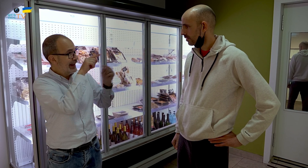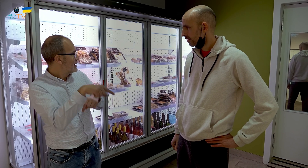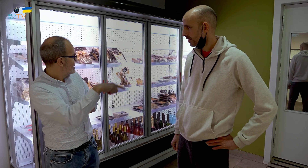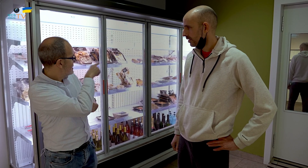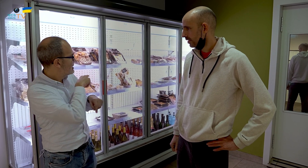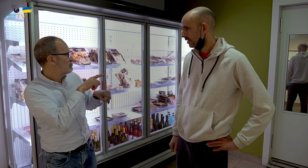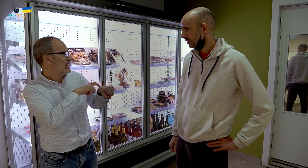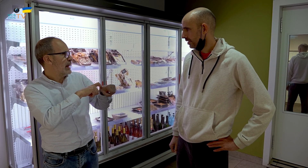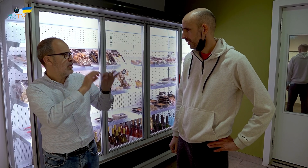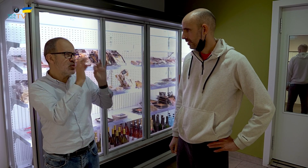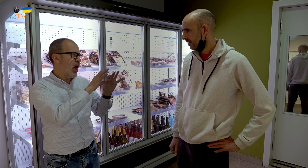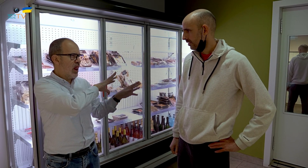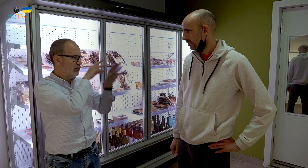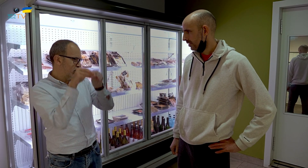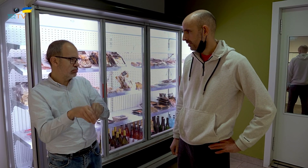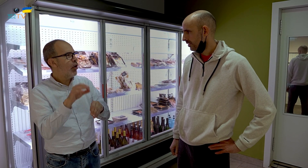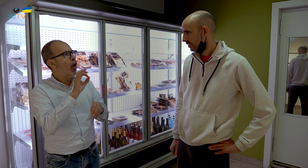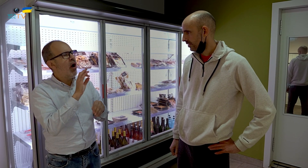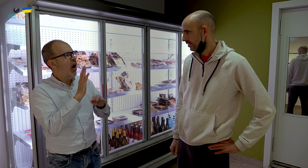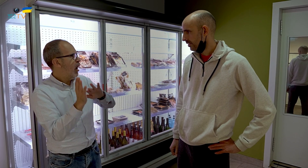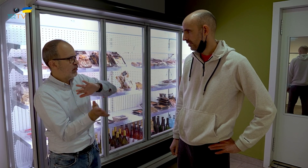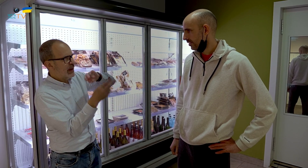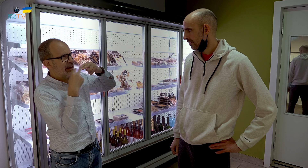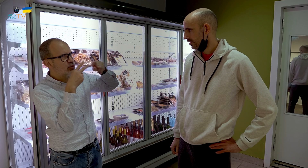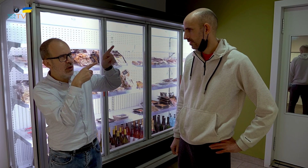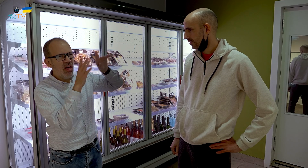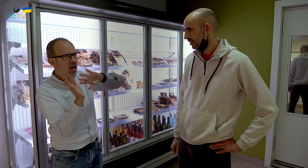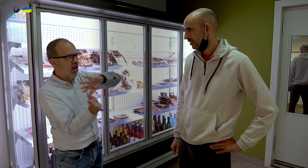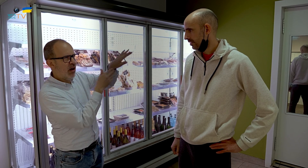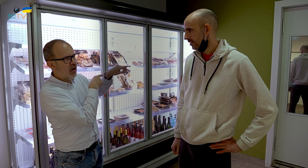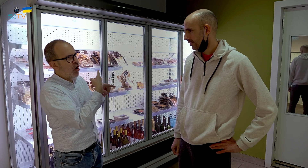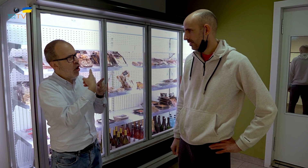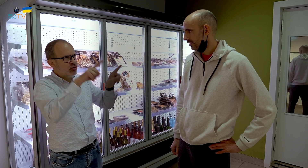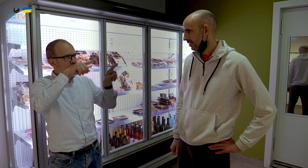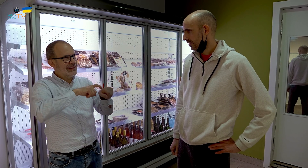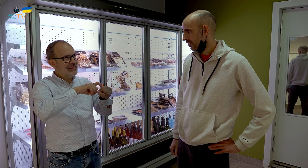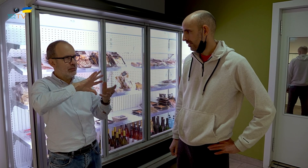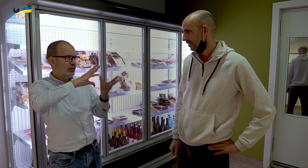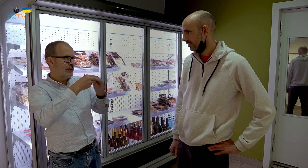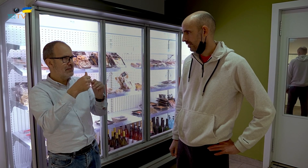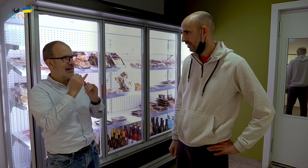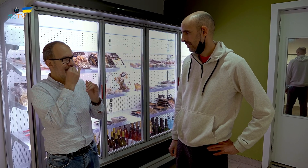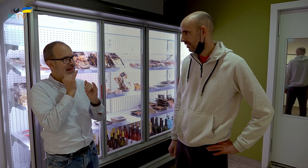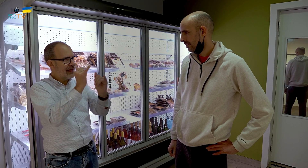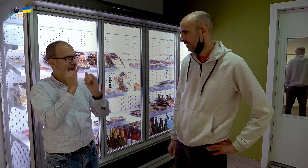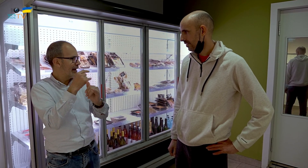¿Es el mismo tipo de comida o, esa ya quedó atrás, y te dedicas a otro tipo, más adaptada a comida para llevar? ¿Es diferente? ¿Qué te parece?